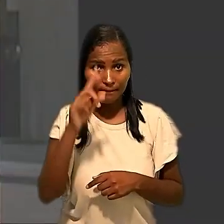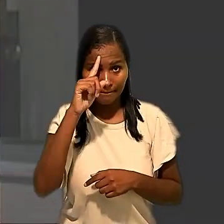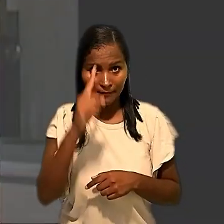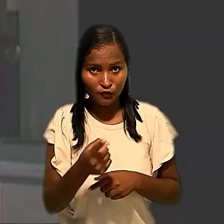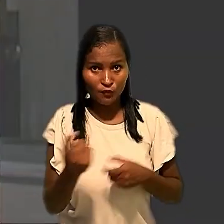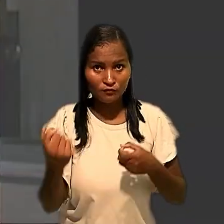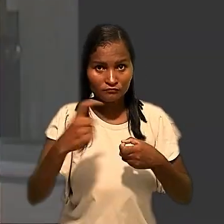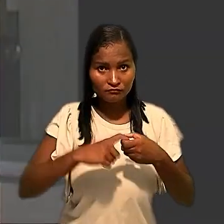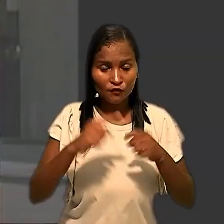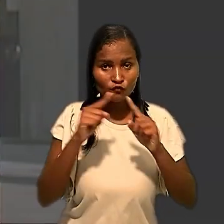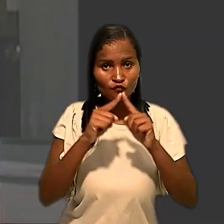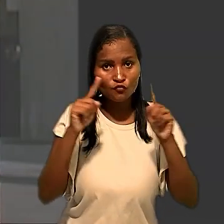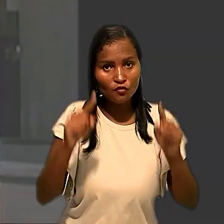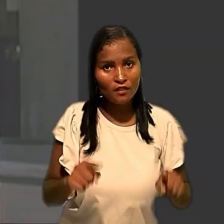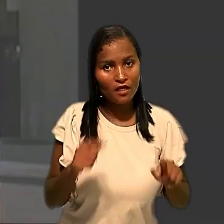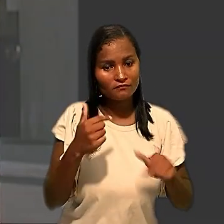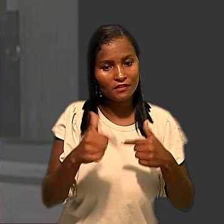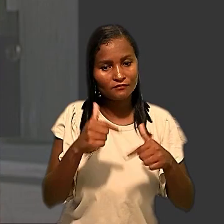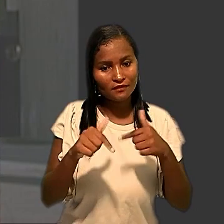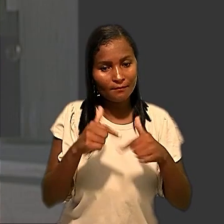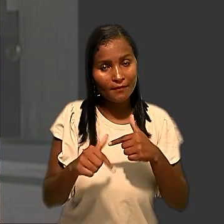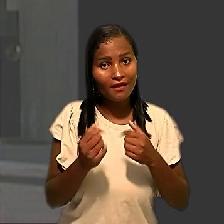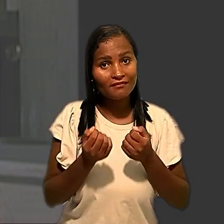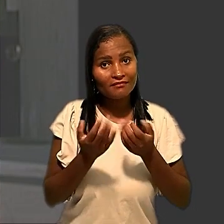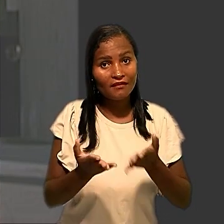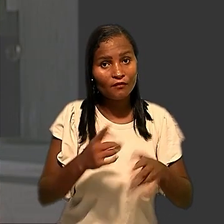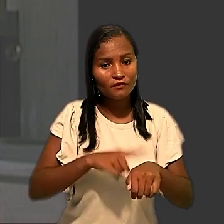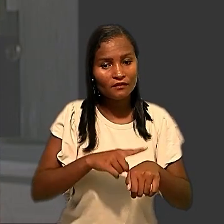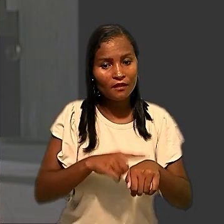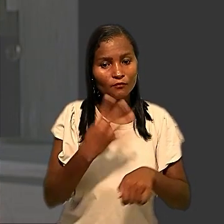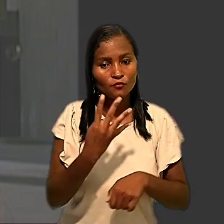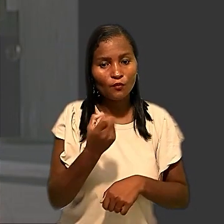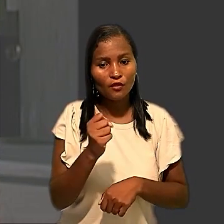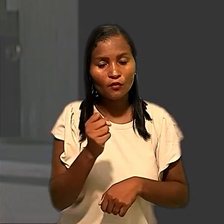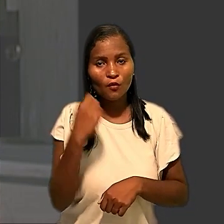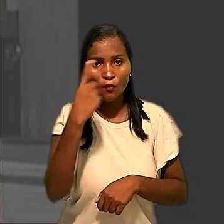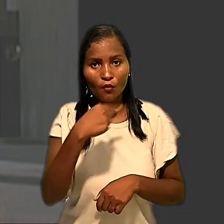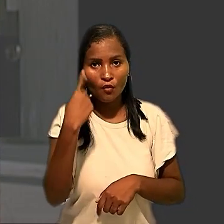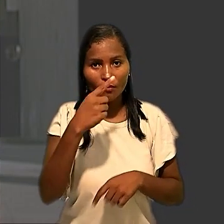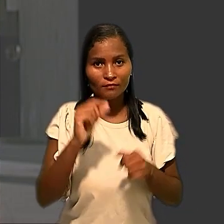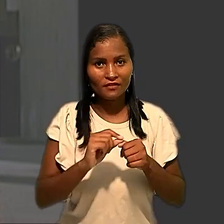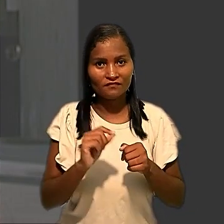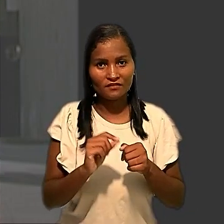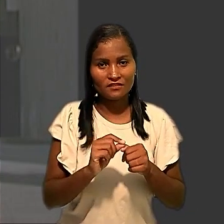o retorno dos empregados ao trabalho e deu o prazo de 48 horas para a realização da testagem.